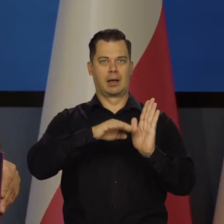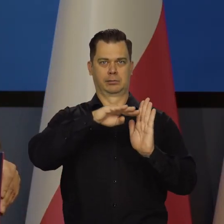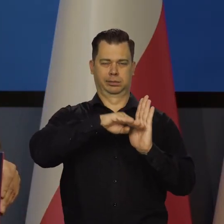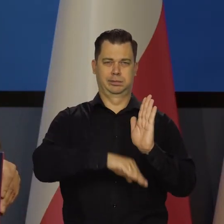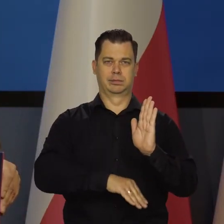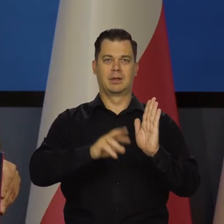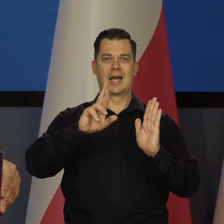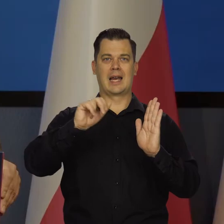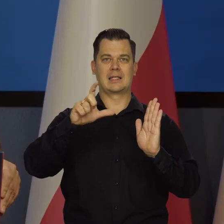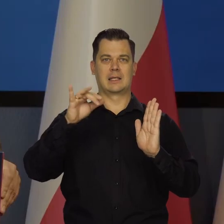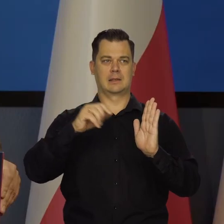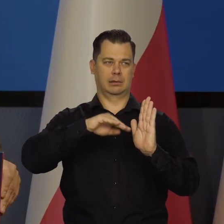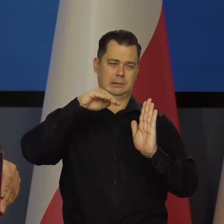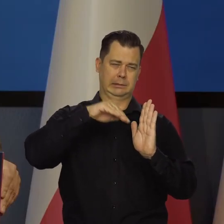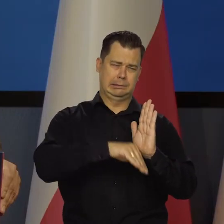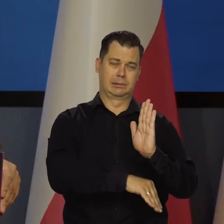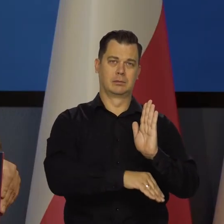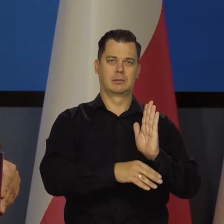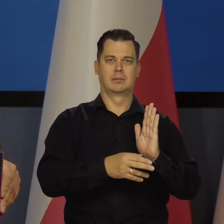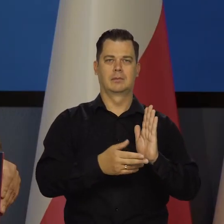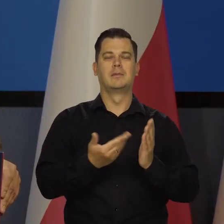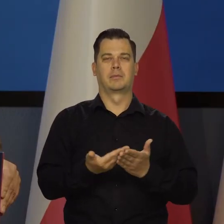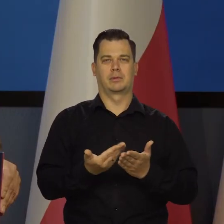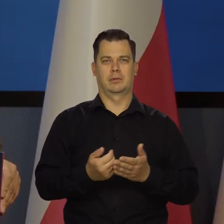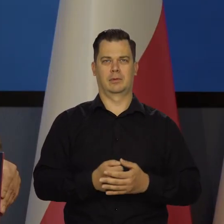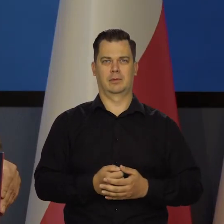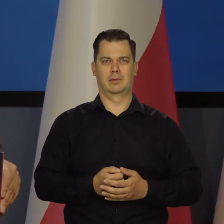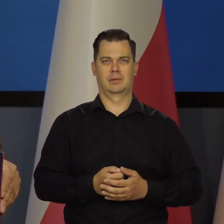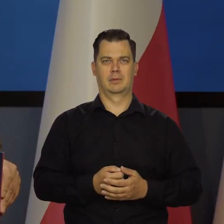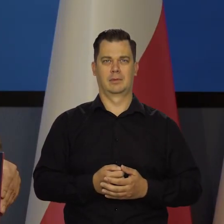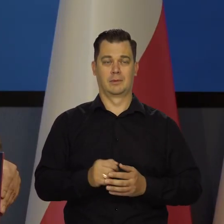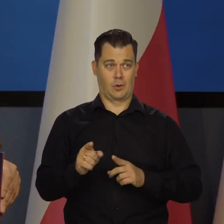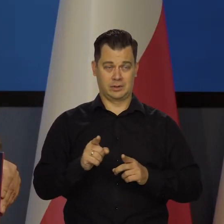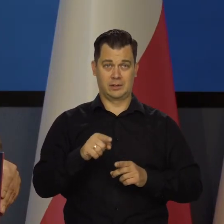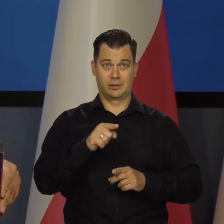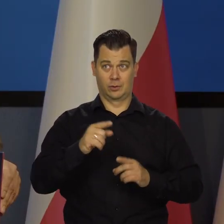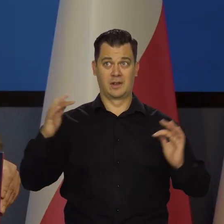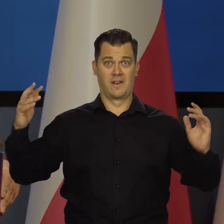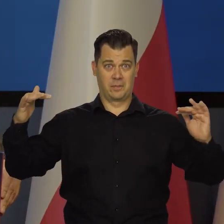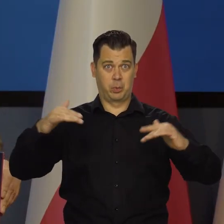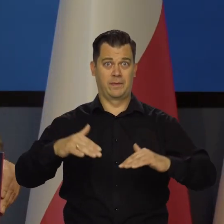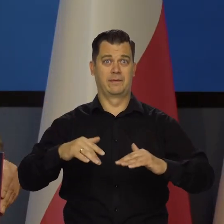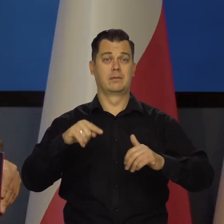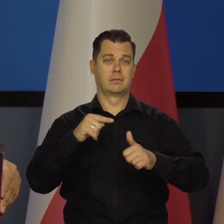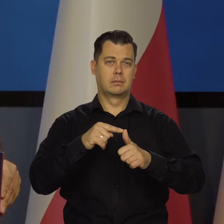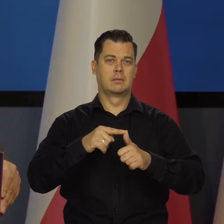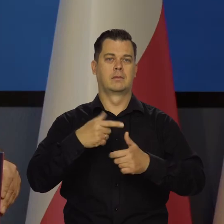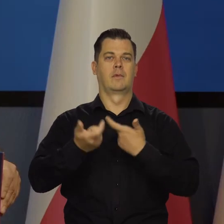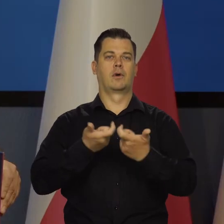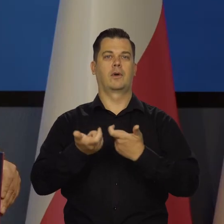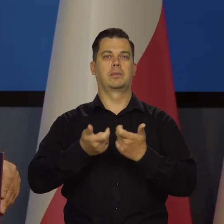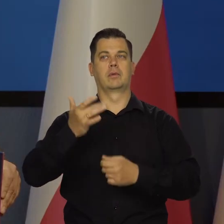bo to wtedy znaczy, że źródła inflacji nie są wewnątrz kraju, tylko wynikają na przykład właśnie z tych działań rosyjskich